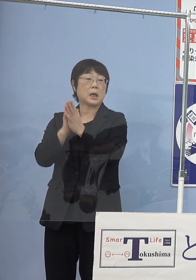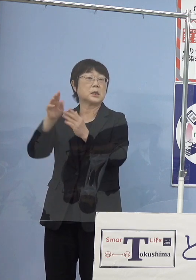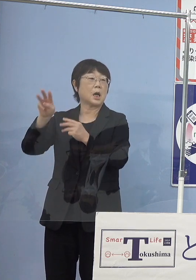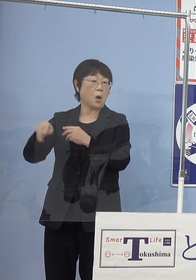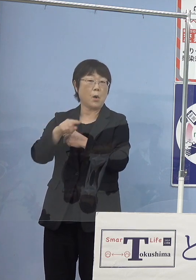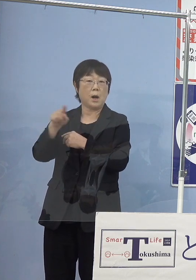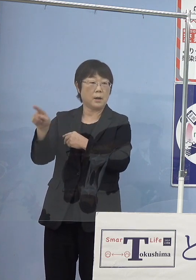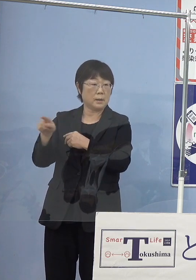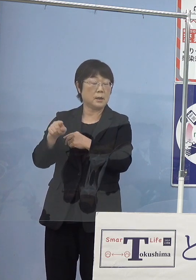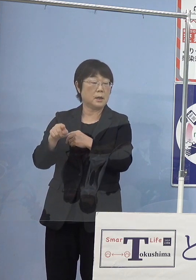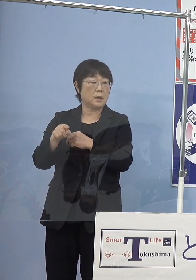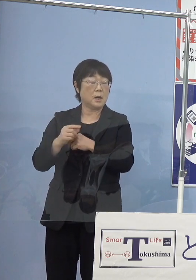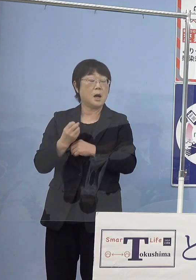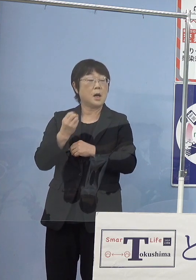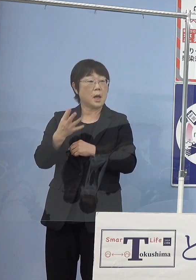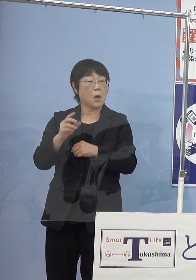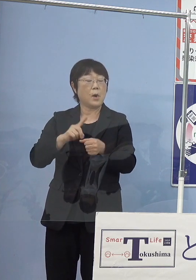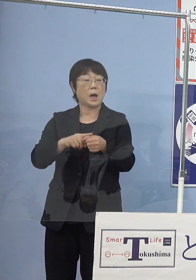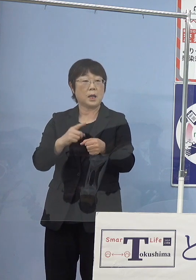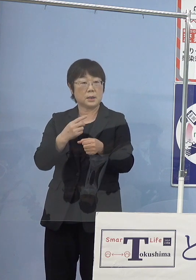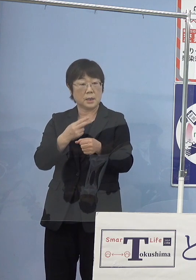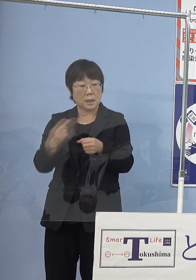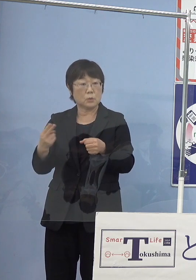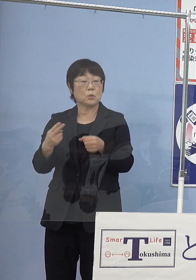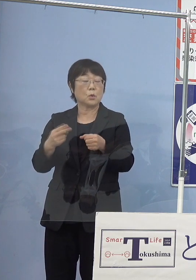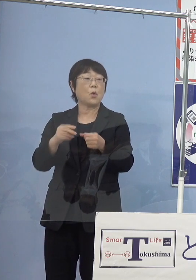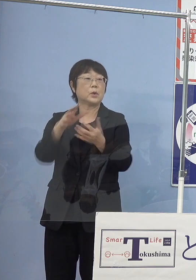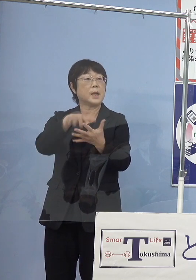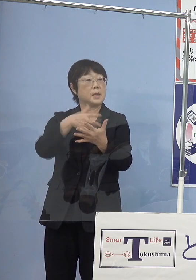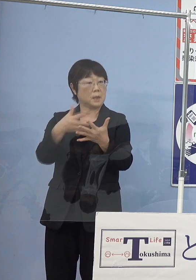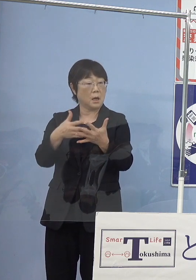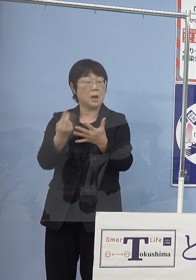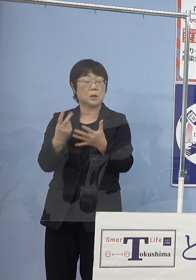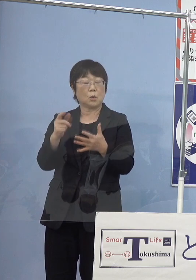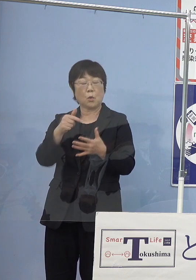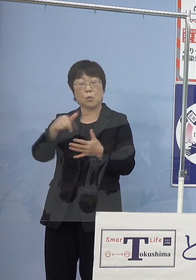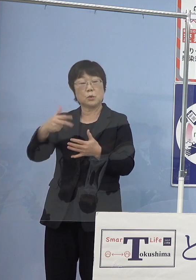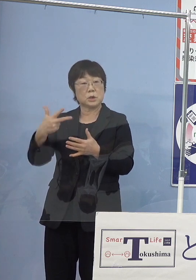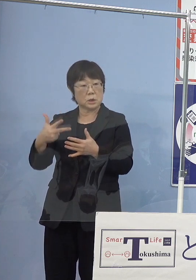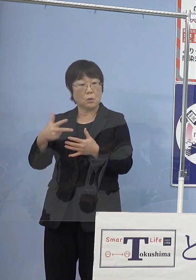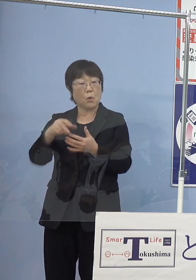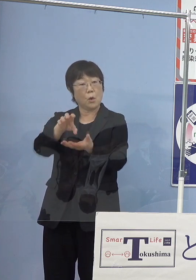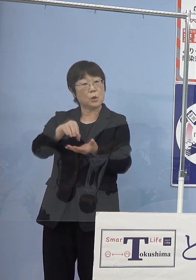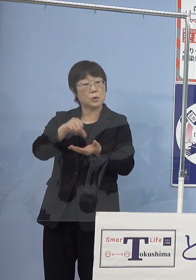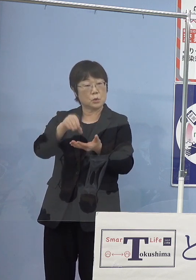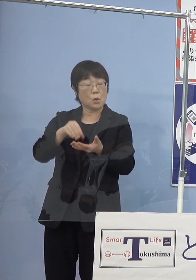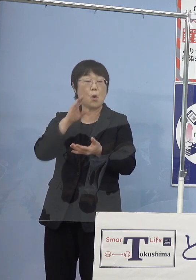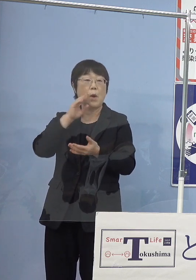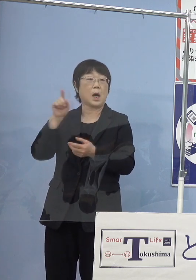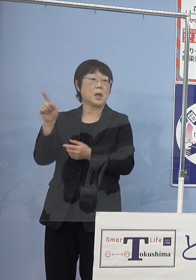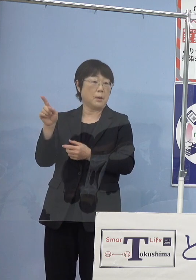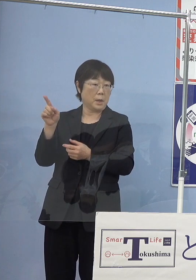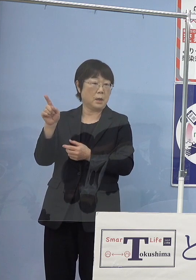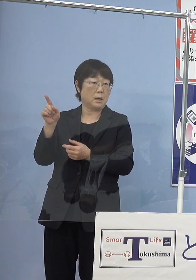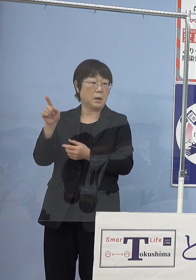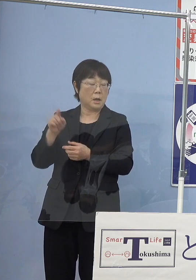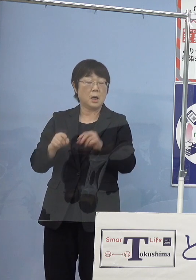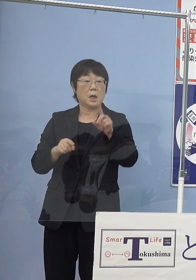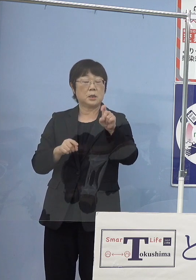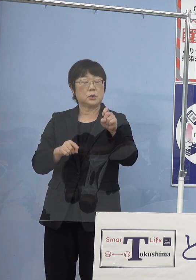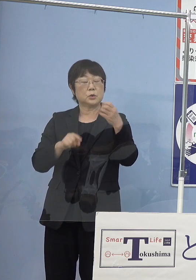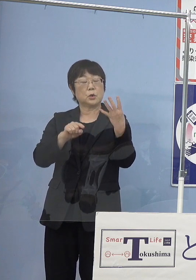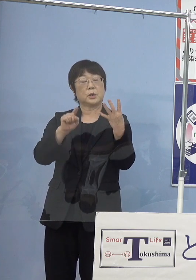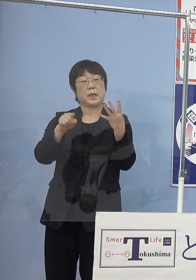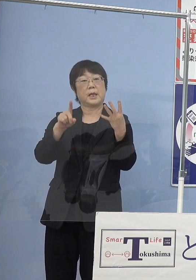令和元年のデータですけれど トコブシの種苗生産を行っている和歌山県こちらが14.1万個